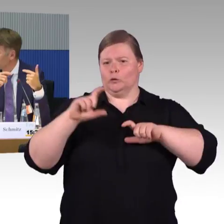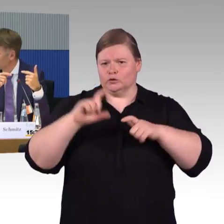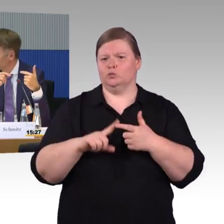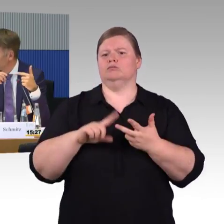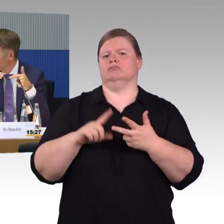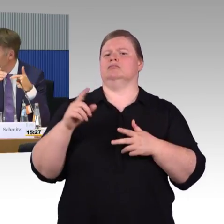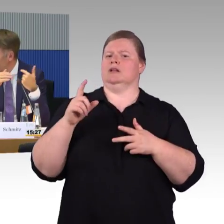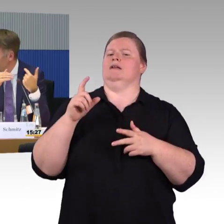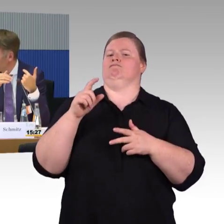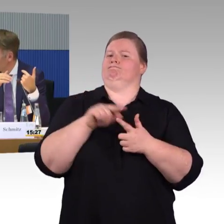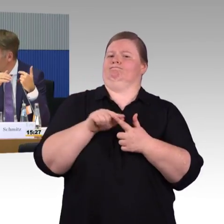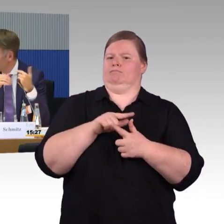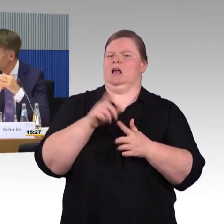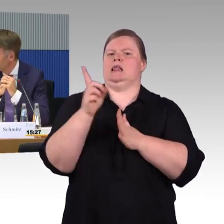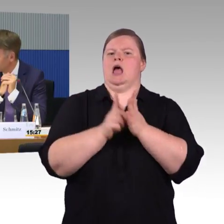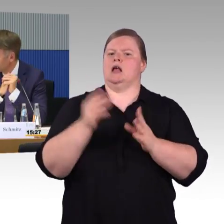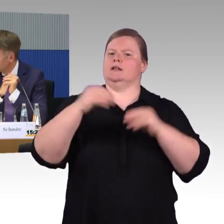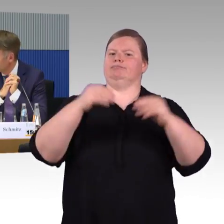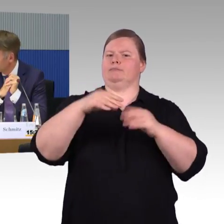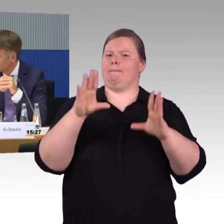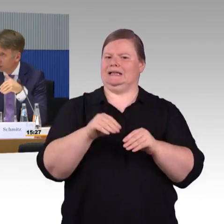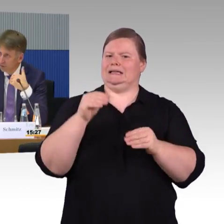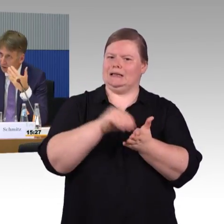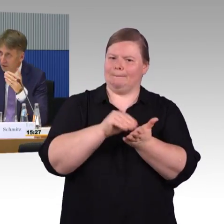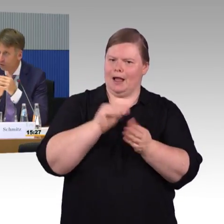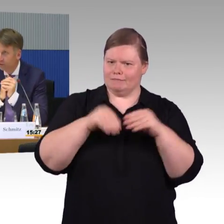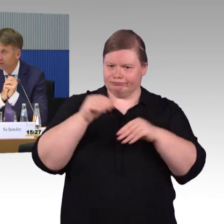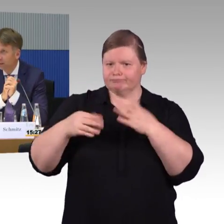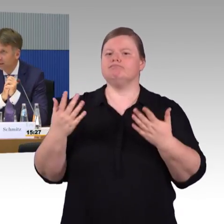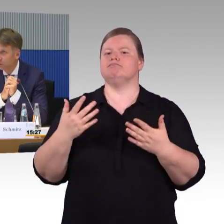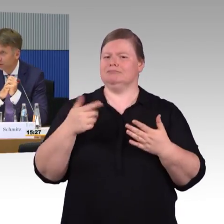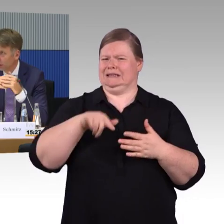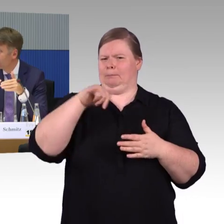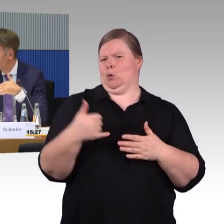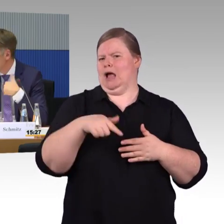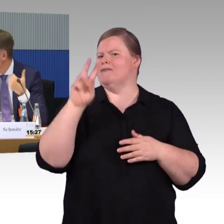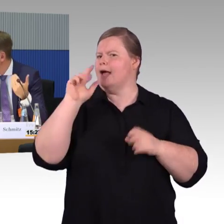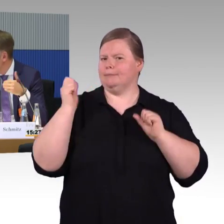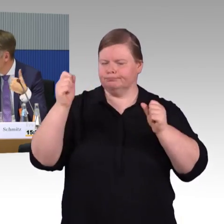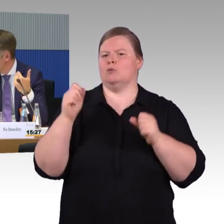andere Algorithmen, andere Empfehlungen geben können. Zum Beispiel die Gehgeschwindigkeit einstellen können.